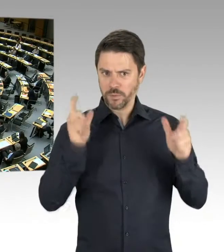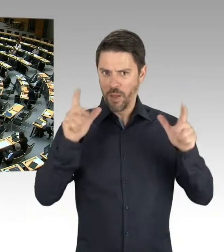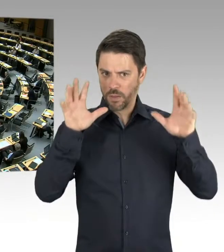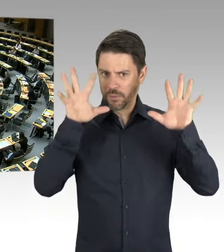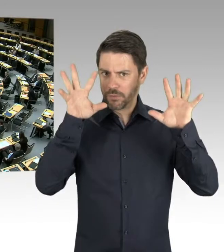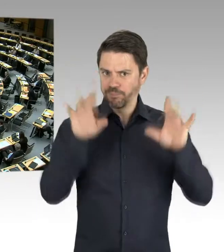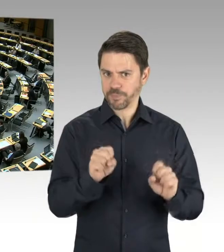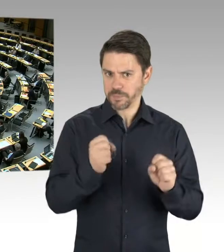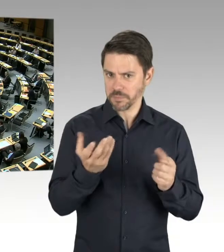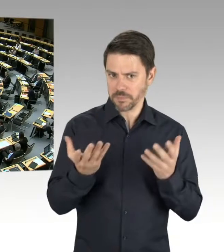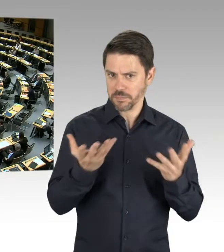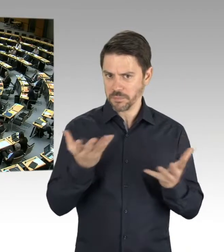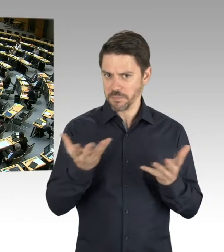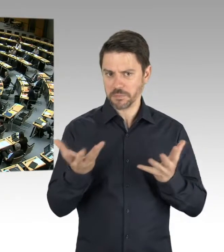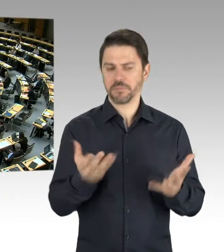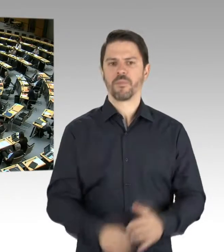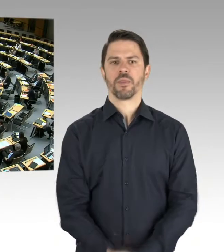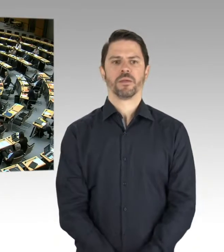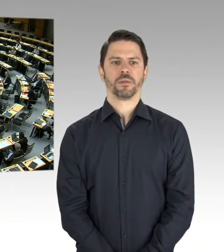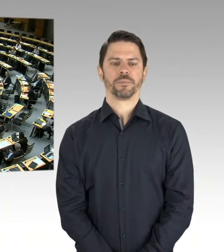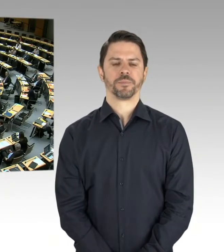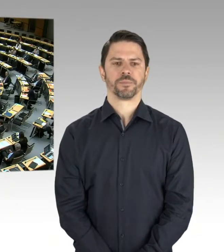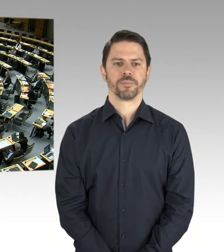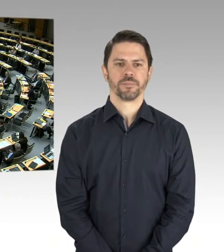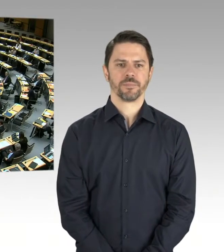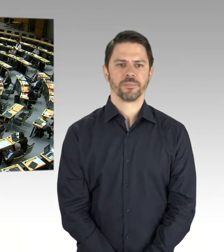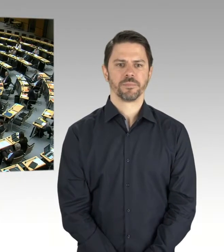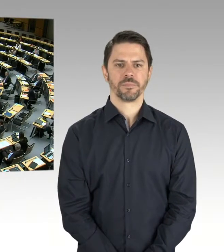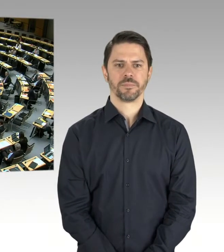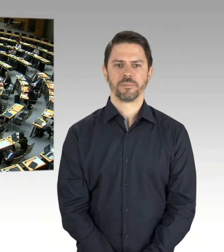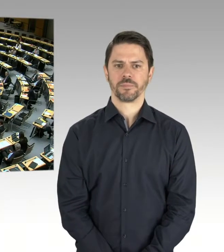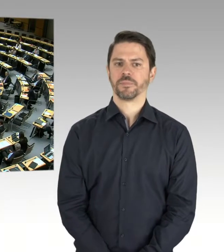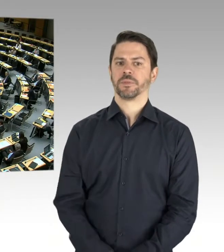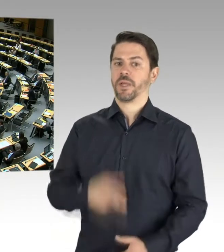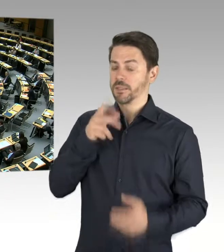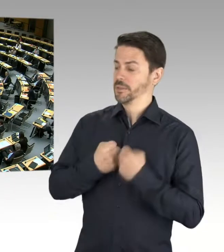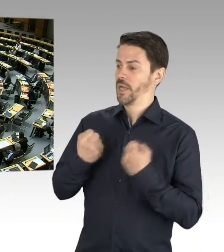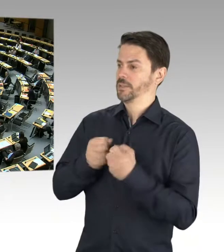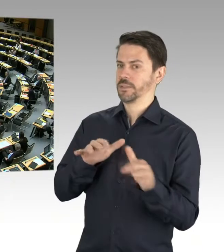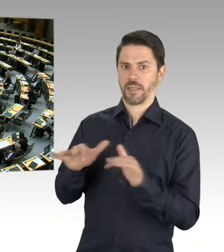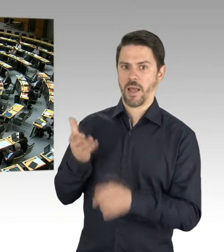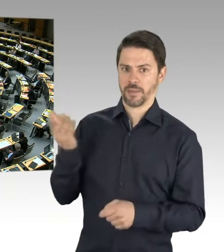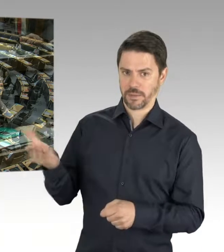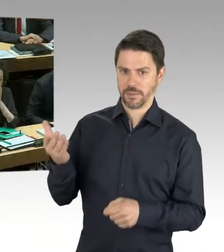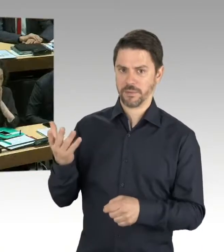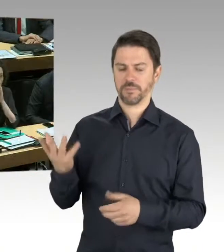(Präsidium) Herr Staatssekretär Wöhlert, bitte schön. (Rednerwechsel) Herr Präsident, Frau Abgeordnete, meine Damen und Herren,